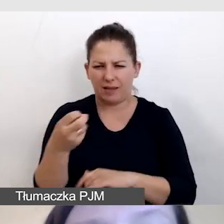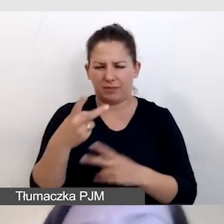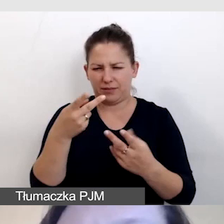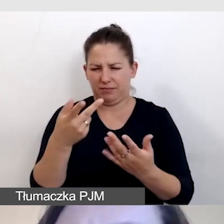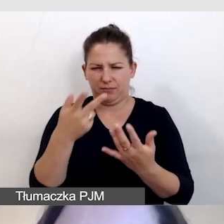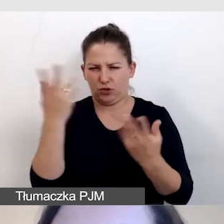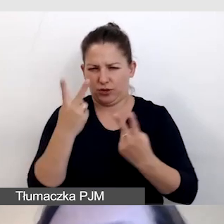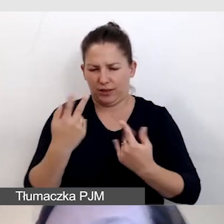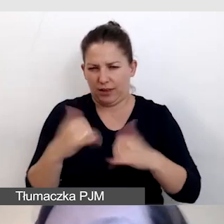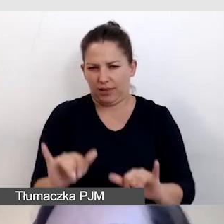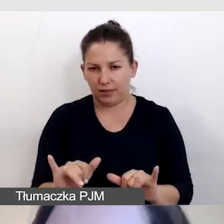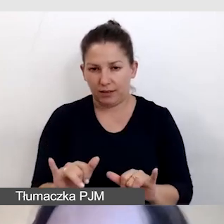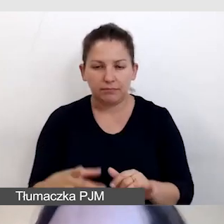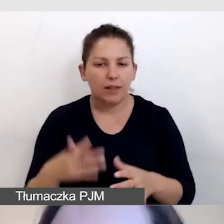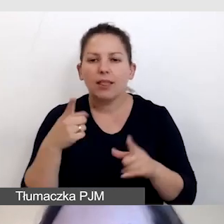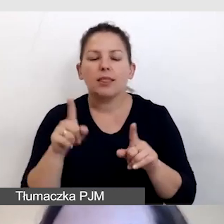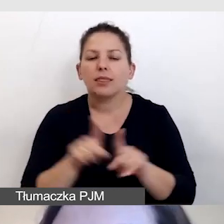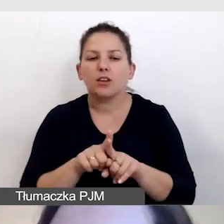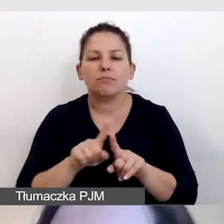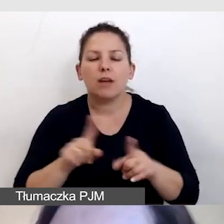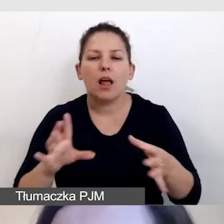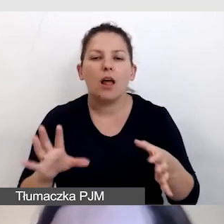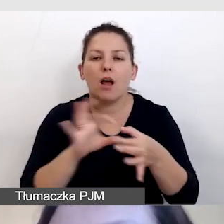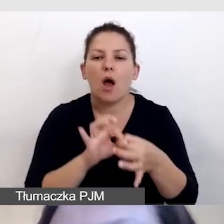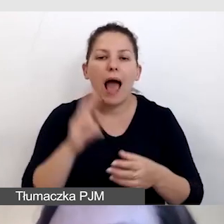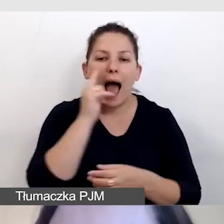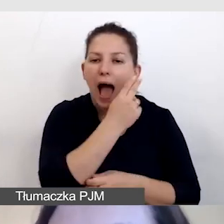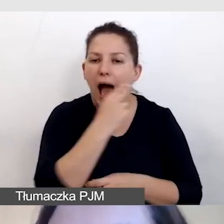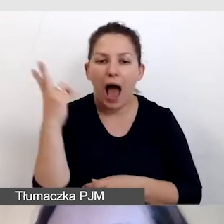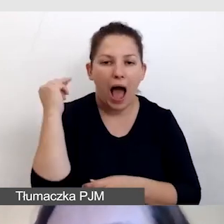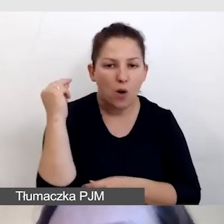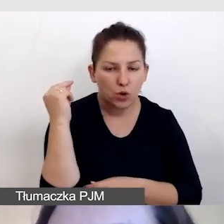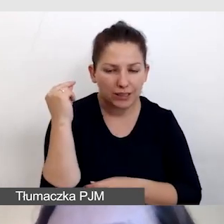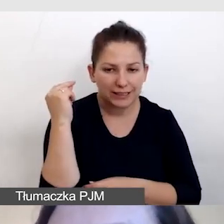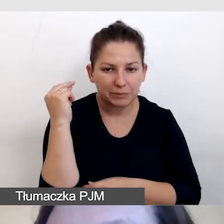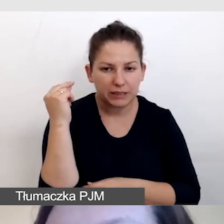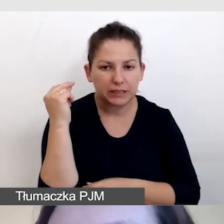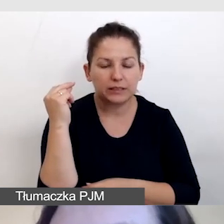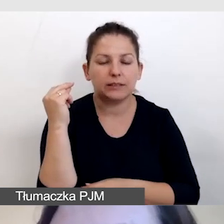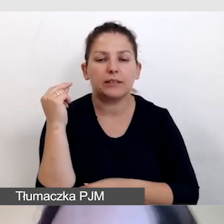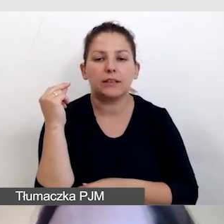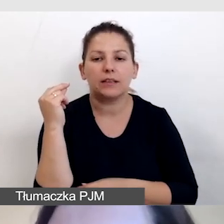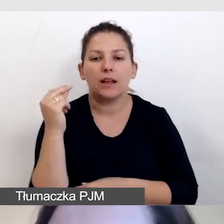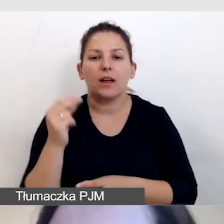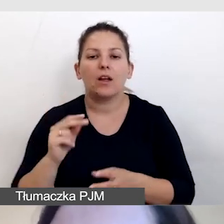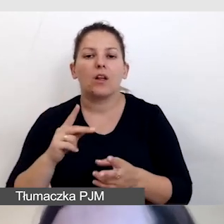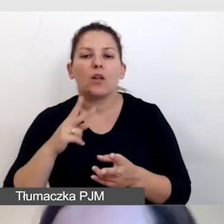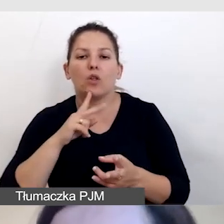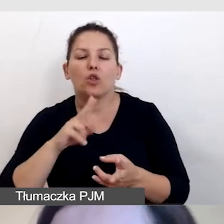Również nie łączymy audiodeskrypcji z tłumaczeniem symultanicznym,